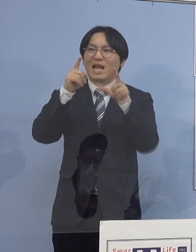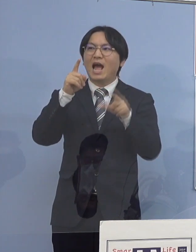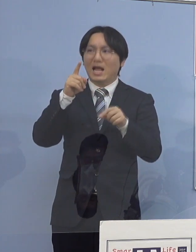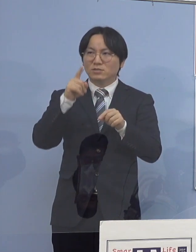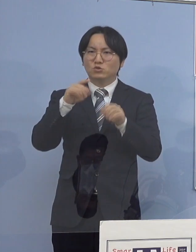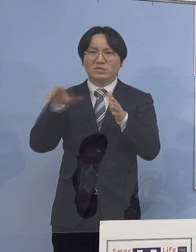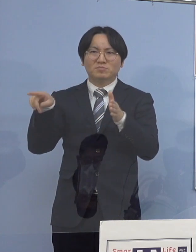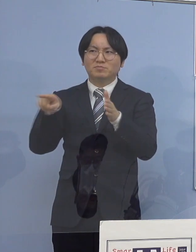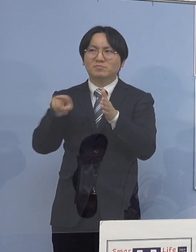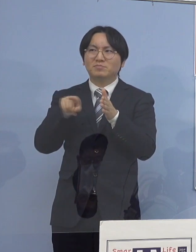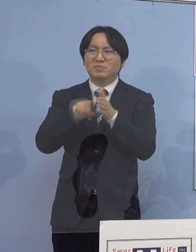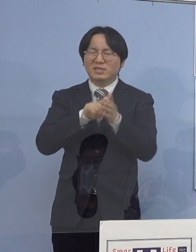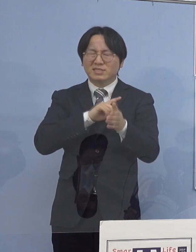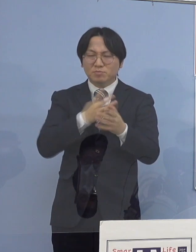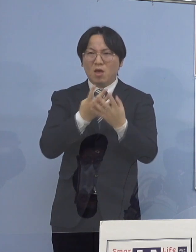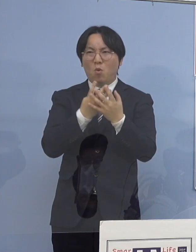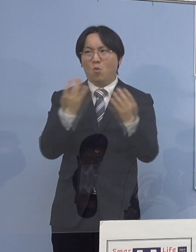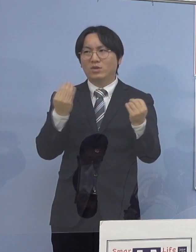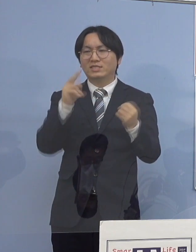21のクラスター